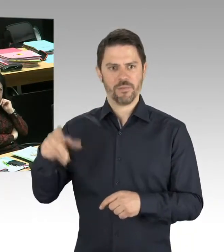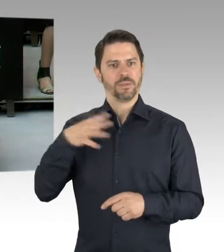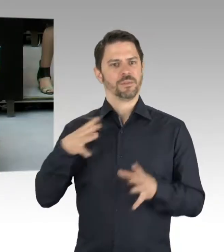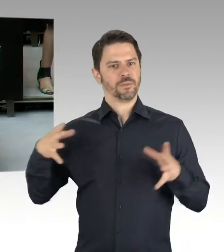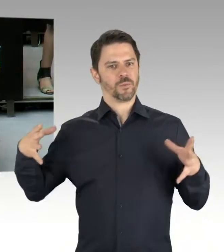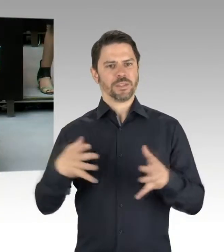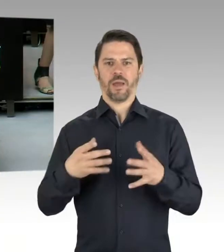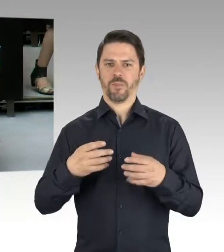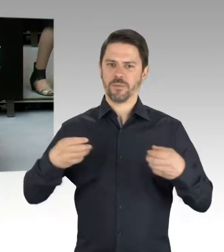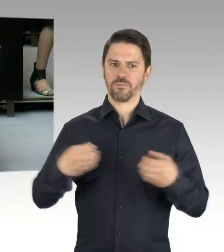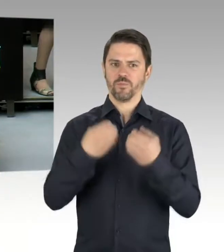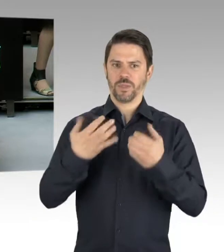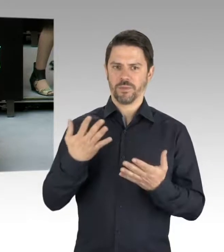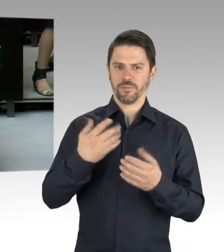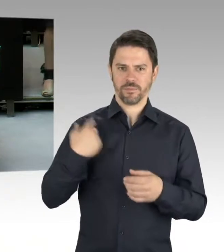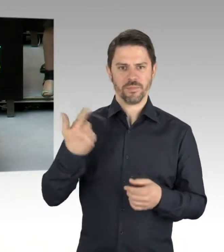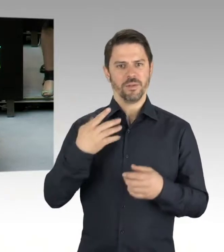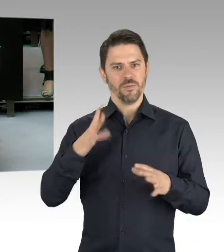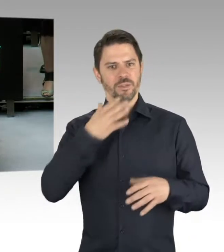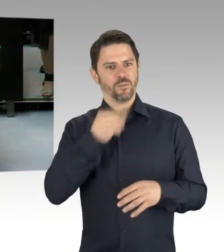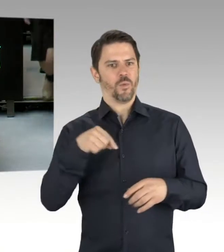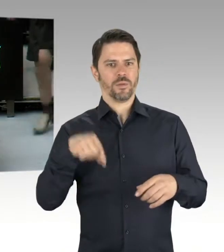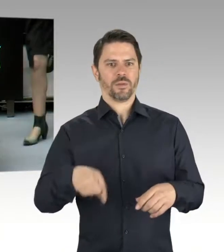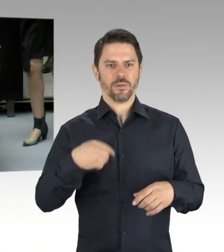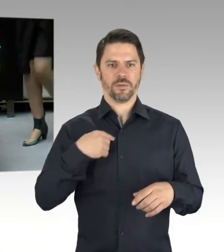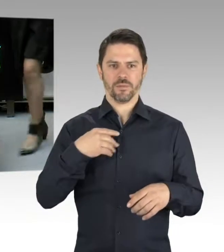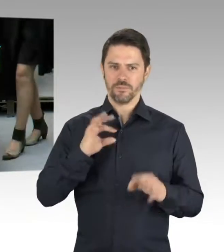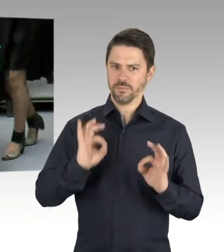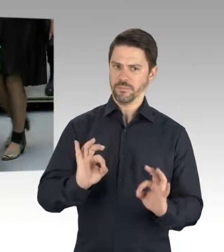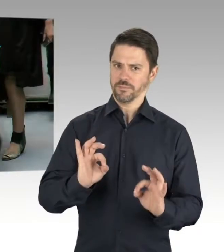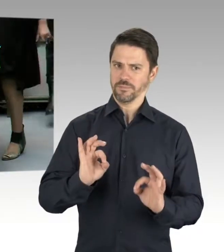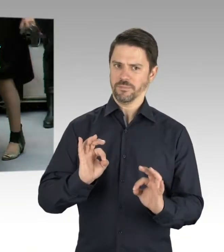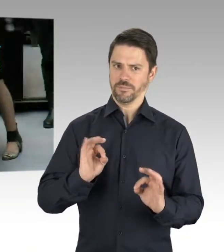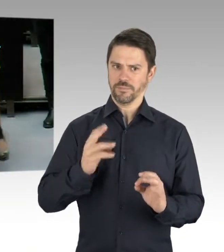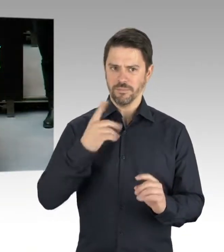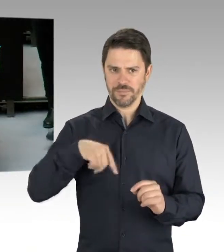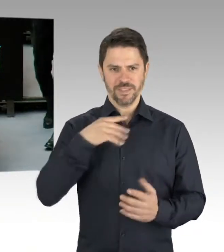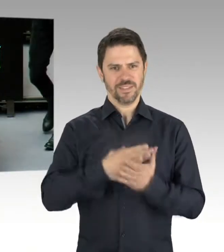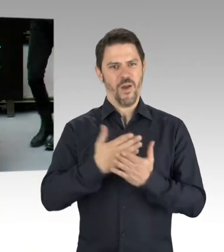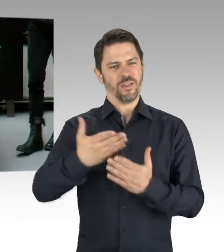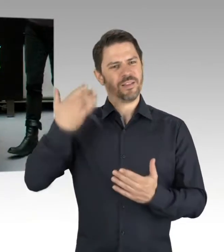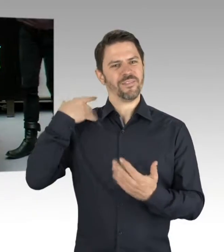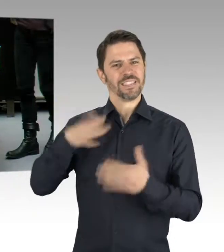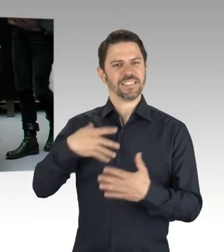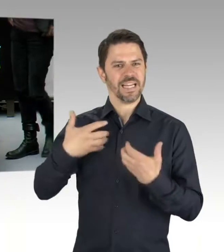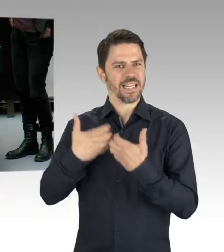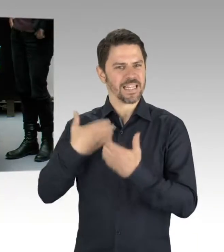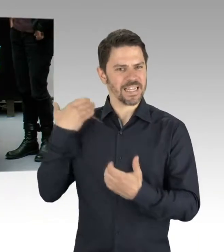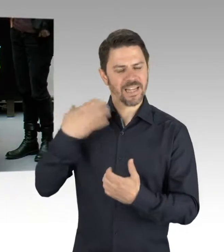(Beifall) (Präsidium) Die zweite Nachfrage geht dann jetzt an den fraktionslosen Kollegen Wild.